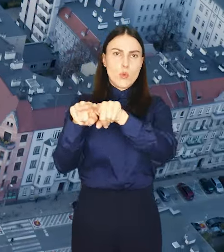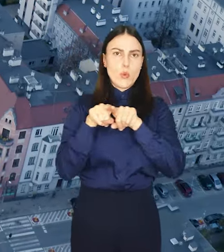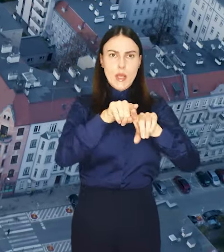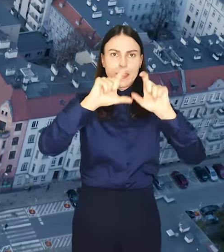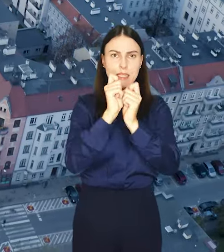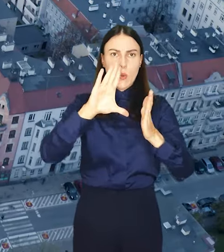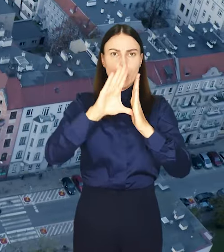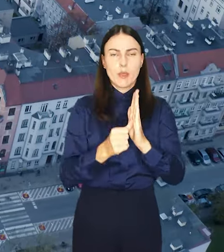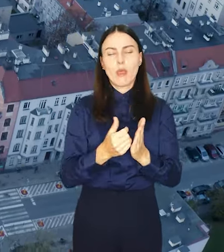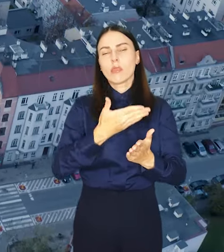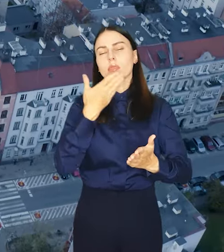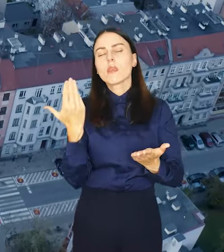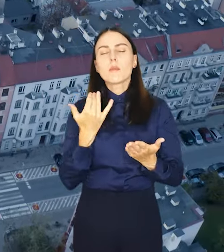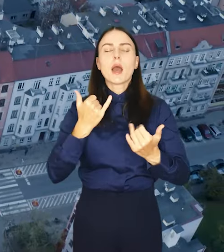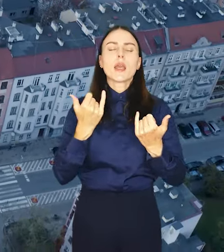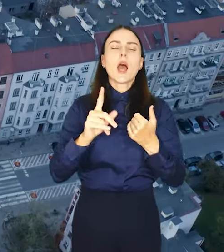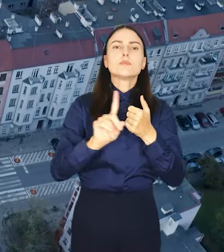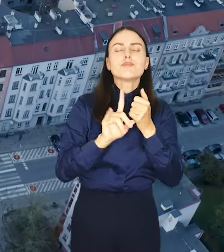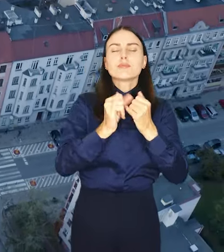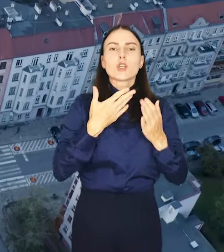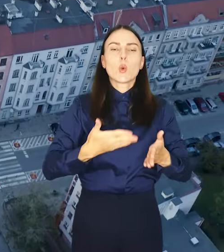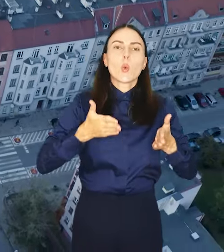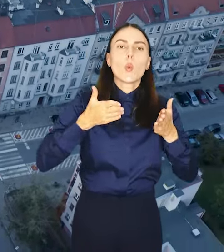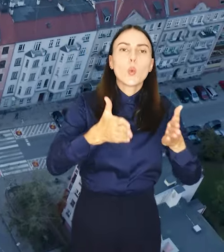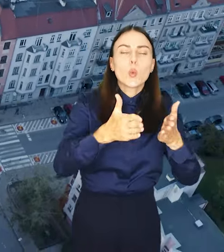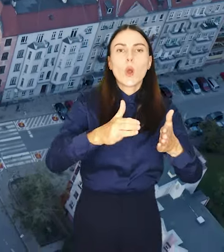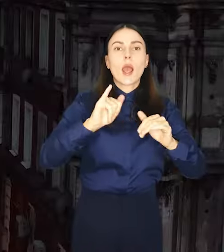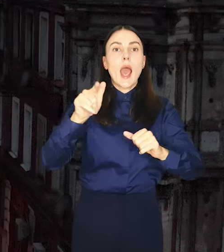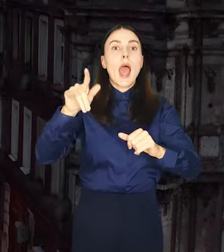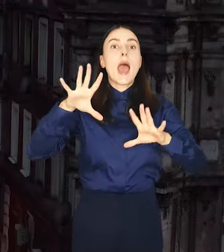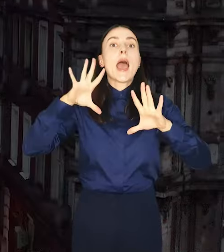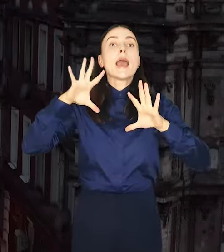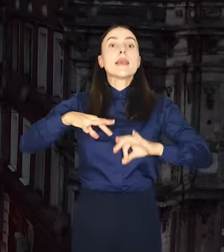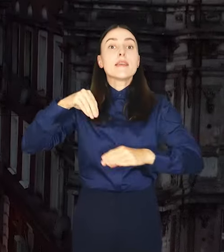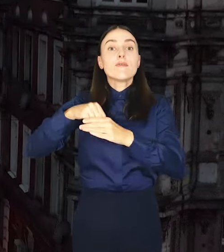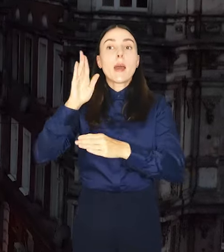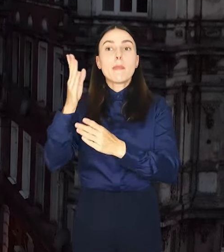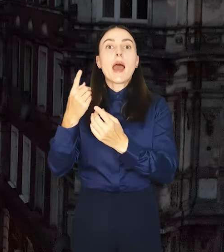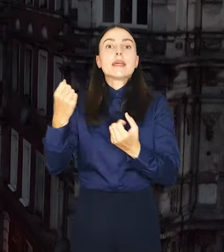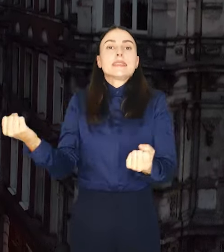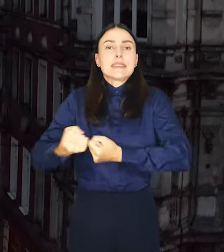miasta, niezależnie od drogi jaką inwestor będzie się starał o pozwolenie na budowę.